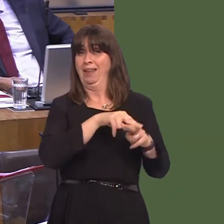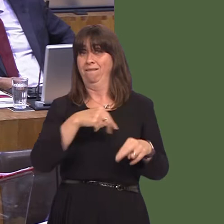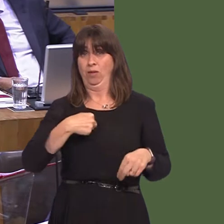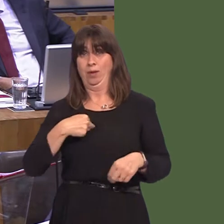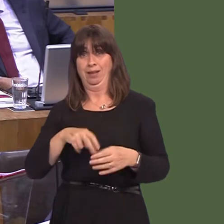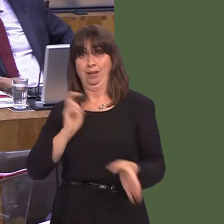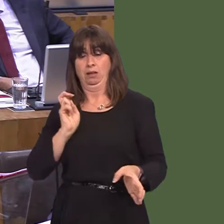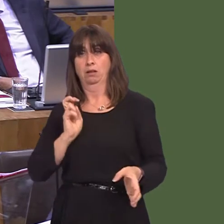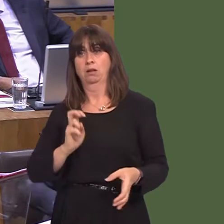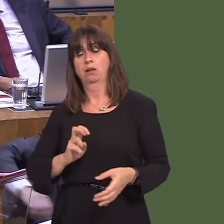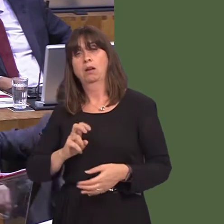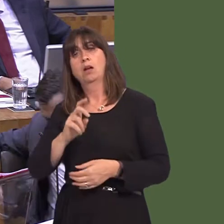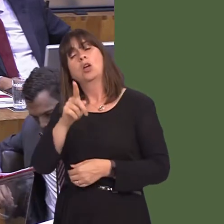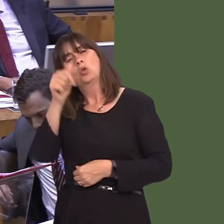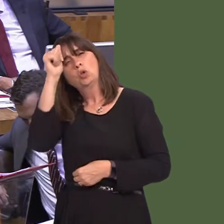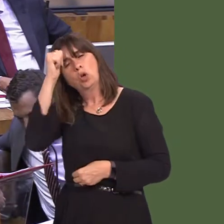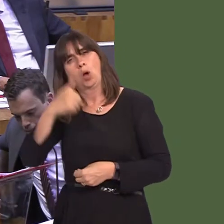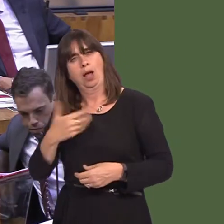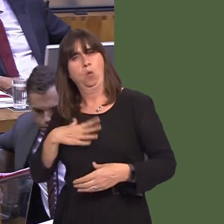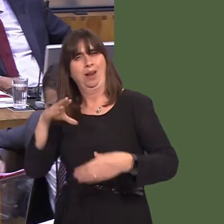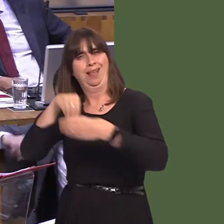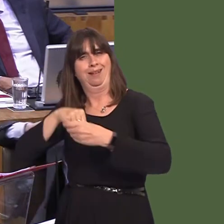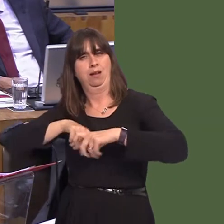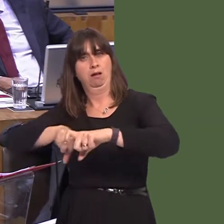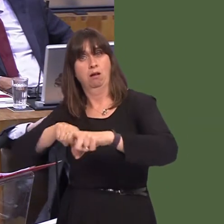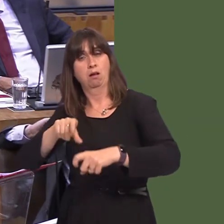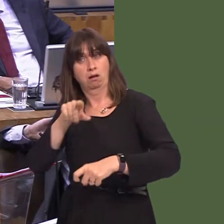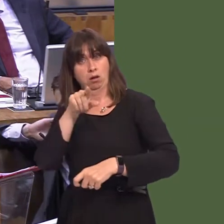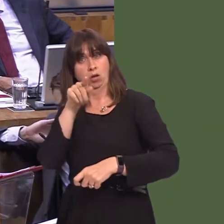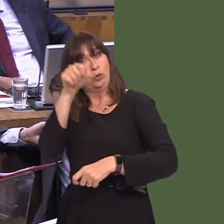that were to happen; thirdly, as she will know, I have always argued, as has she, for